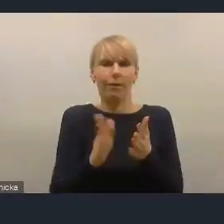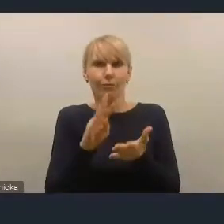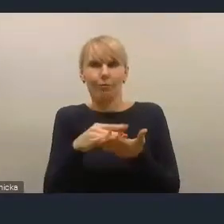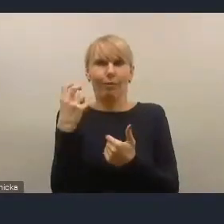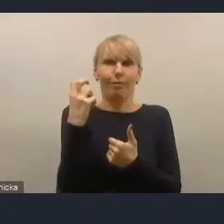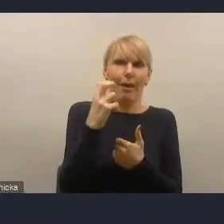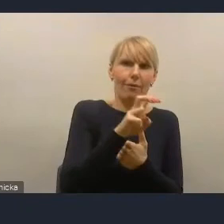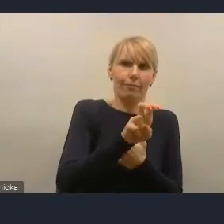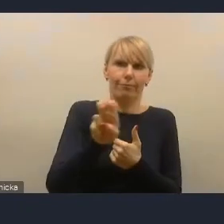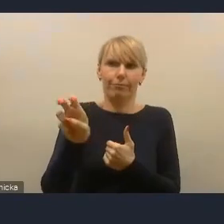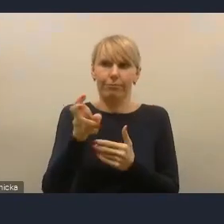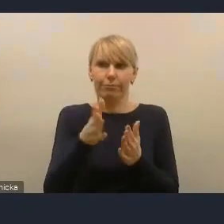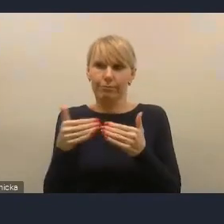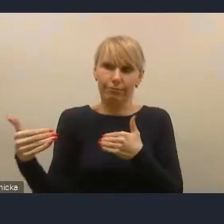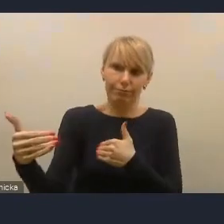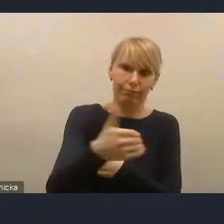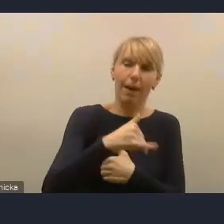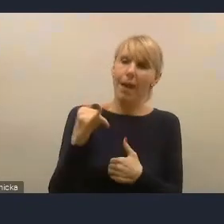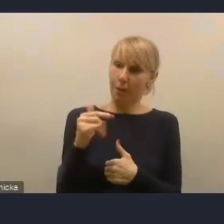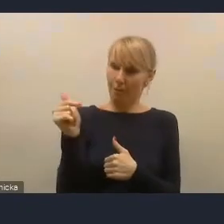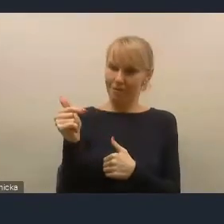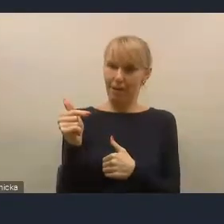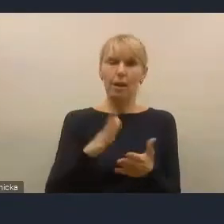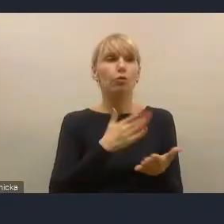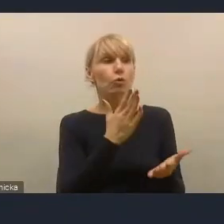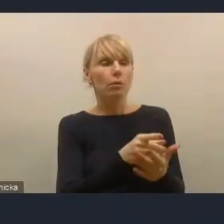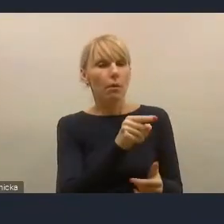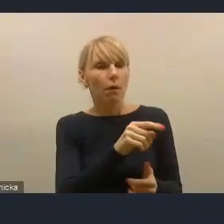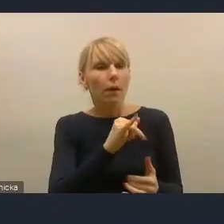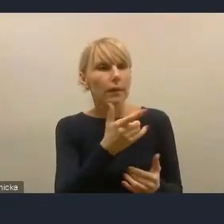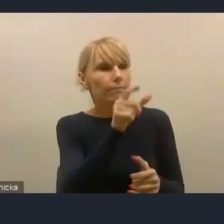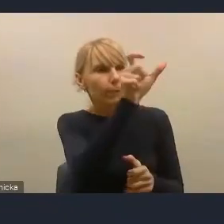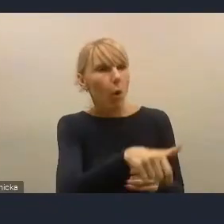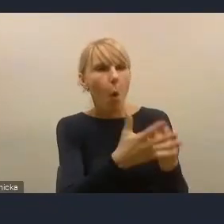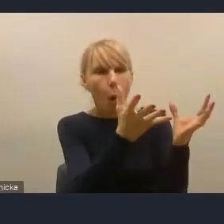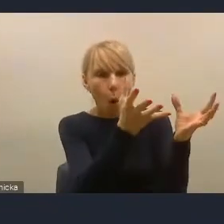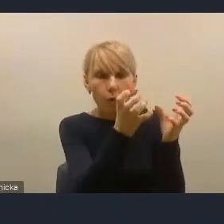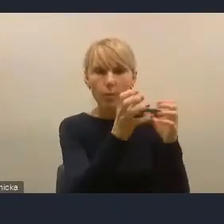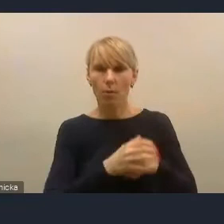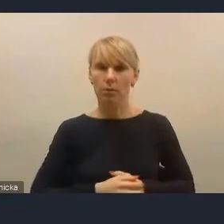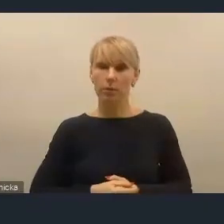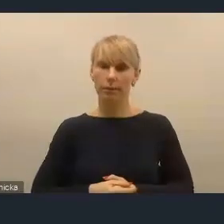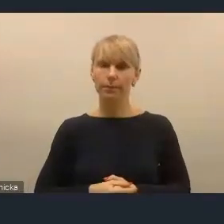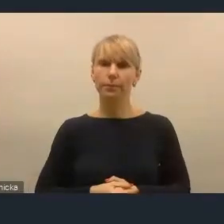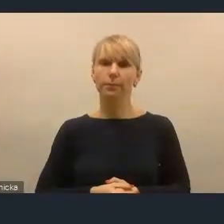tak że ten głos jest bardzo ważny, ale to nie jest wyzwanie dla Krajowej Polityki Miejskiej.